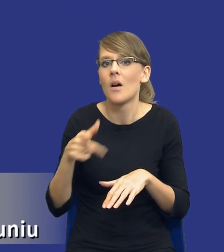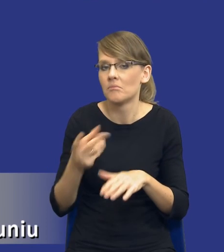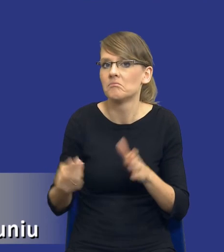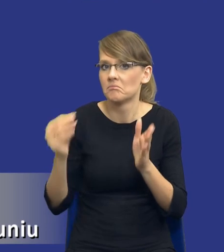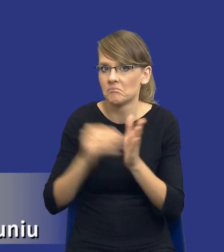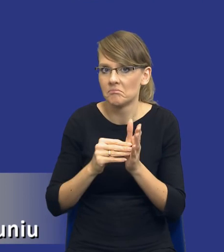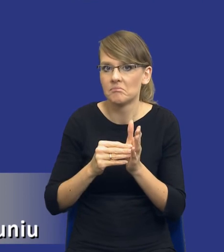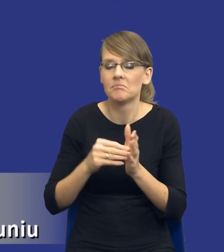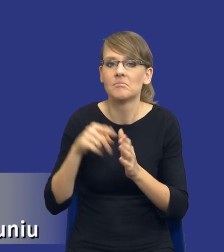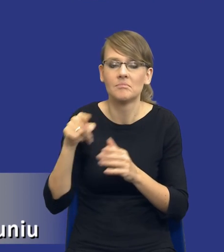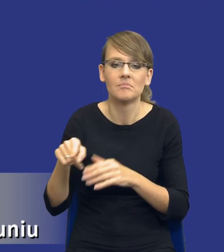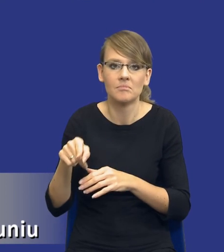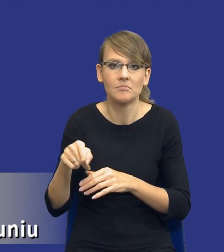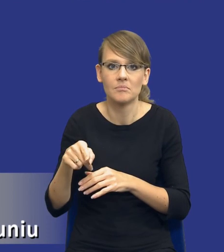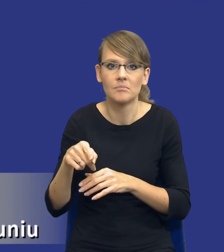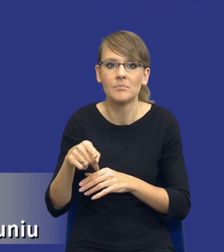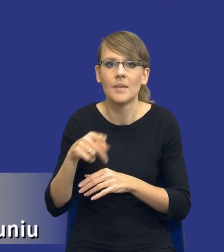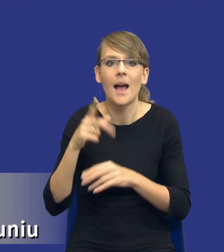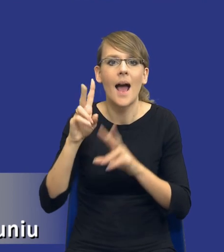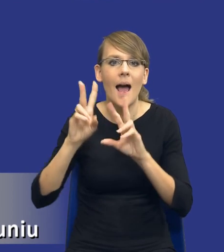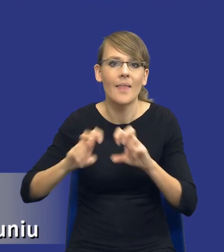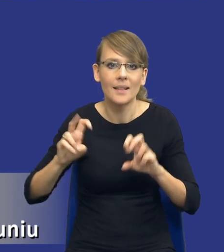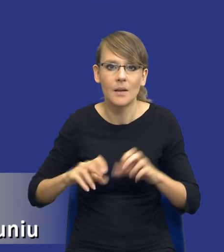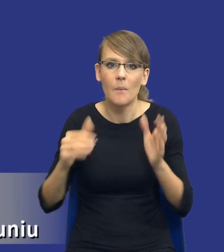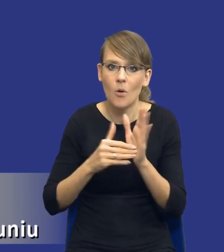instrument pod tytułem analiza potrzeb i wymagań zamawiającego,